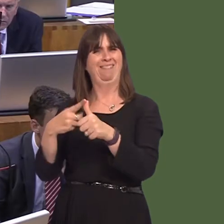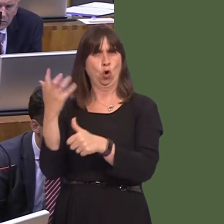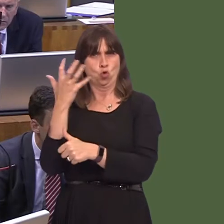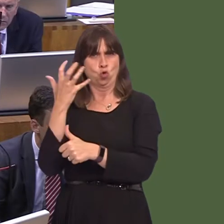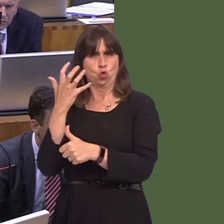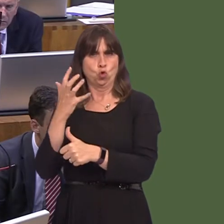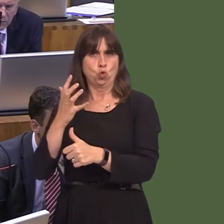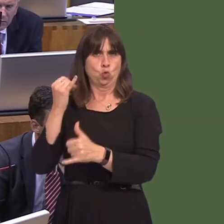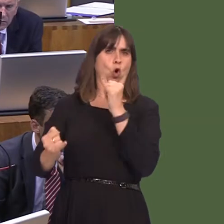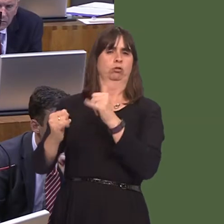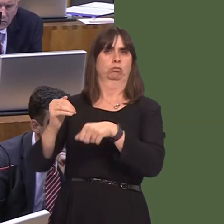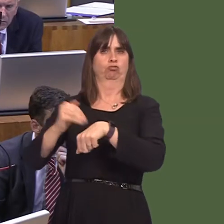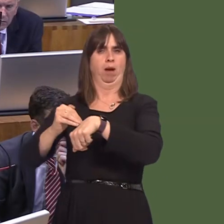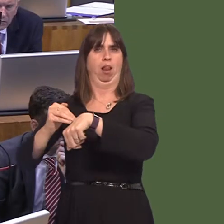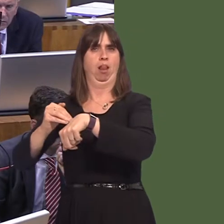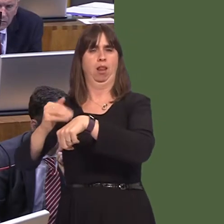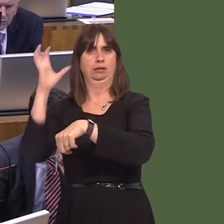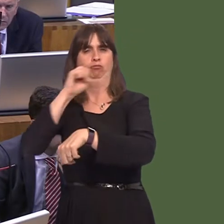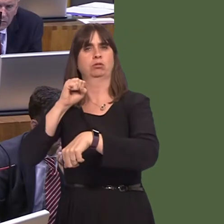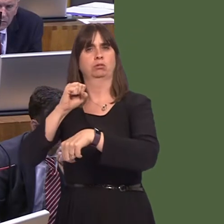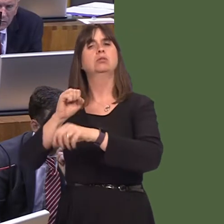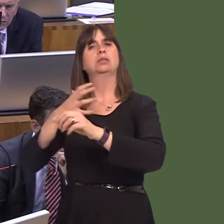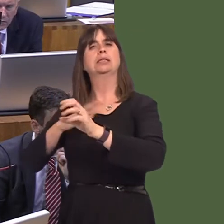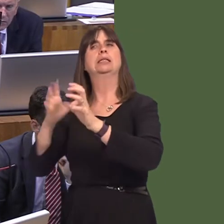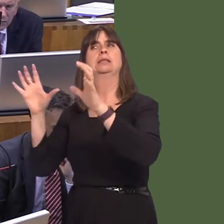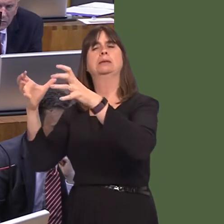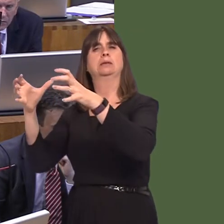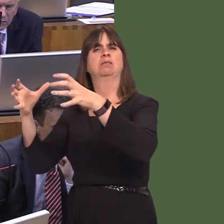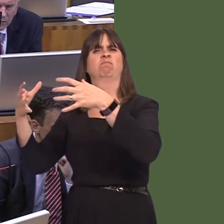why we couldn't run the justice system ourselves, given the fact that far smaller entities such